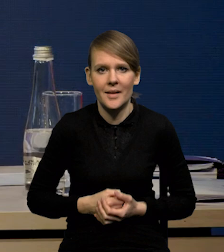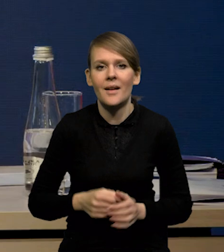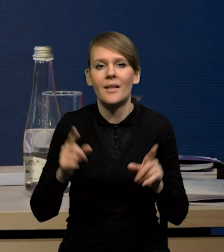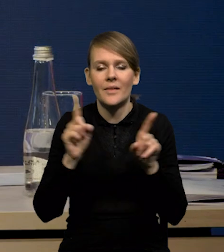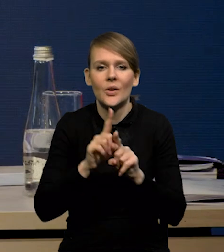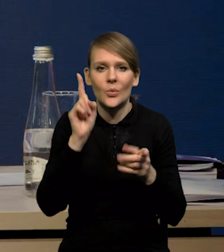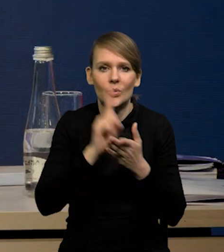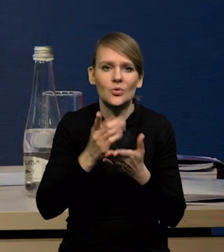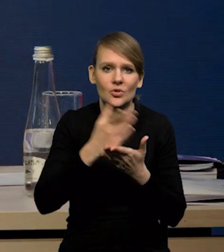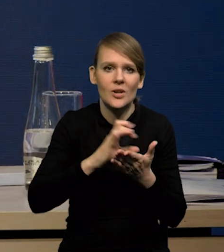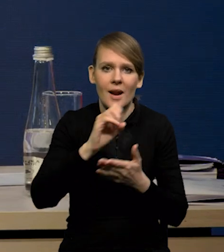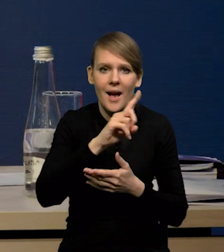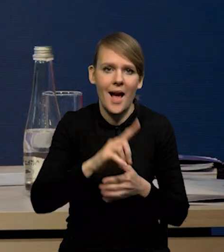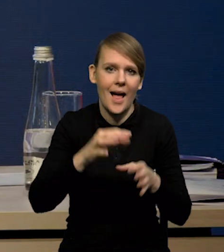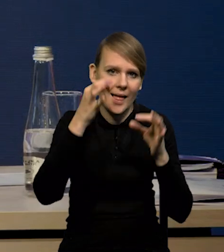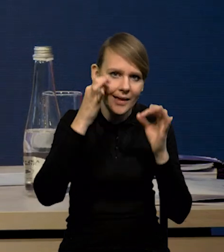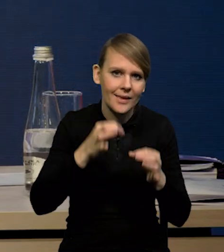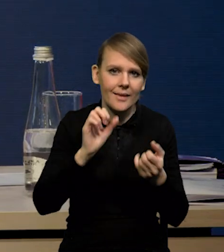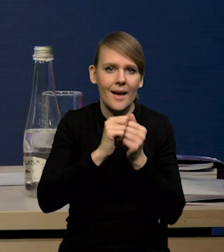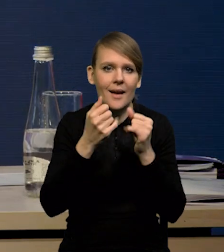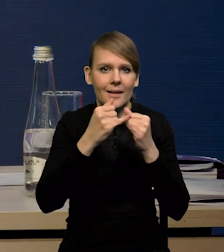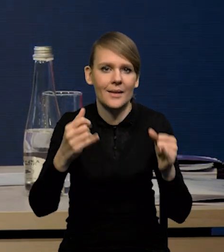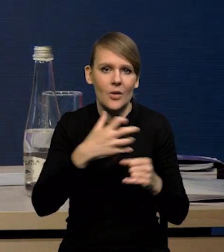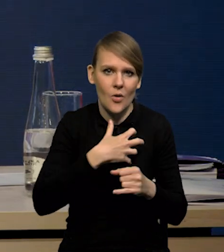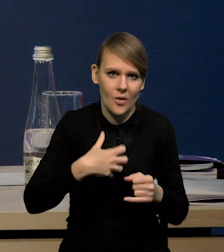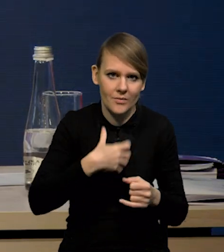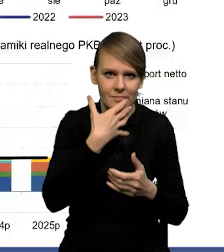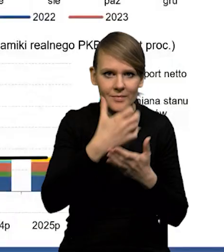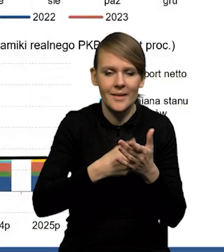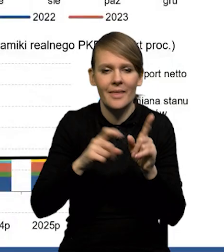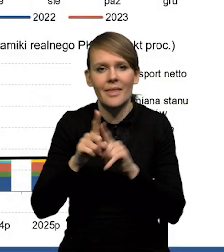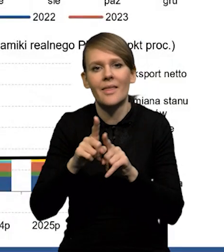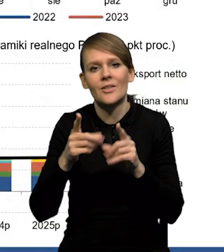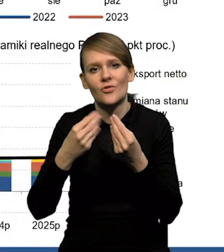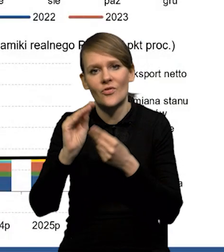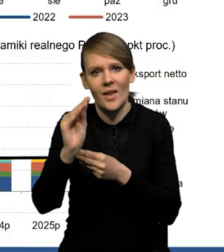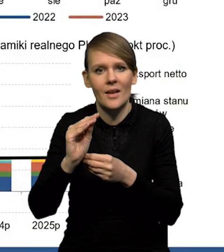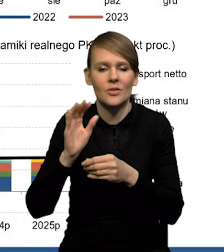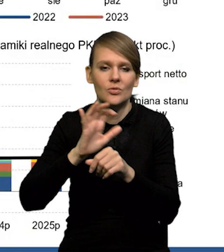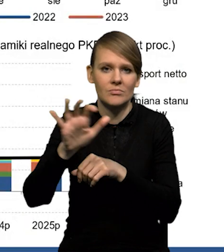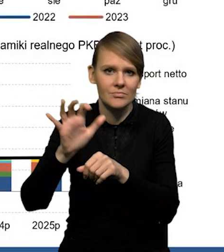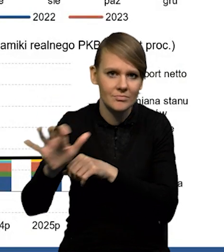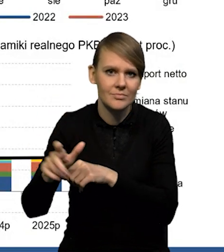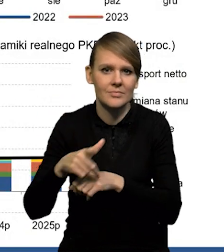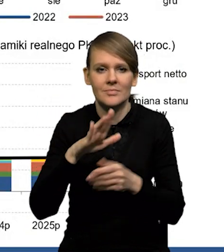udało się przekierować część gazu z Chin czy z innych gospodarek. Udało się też zwiększyć dostawy chociażby ze Stanów Zjednoczonych,